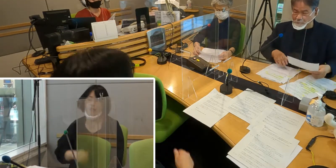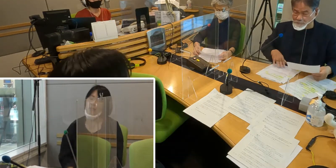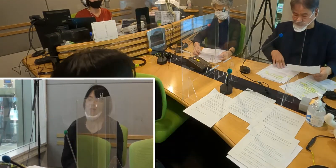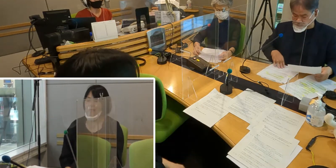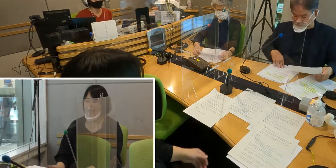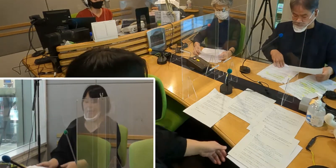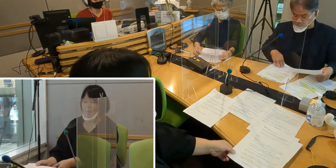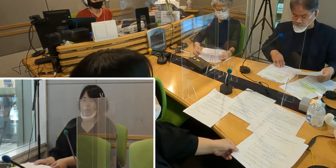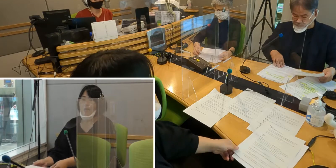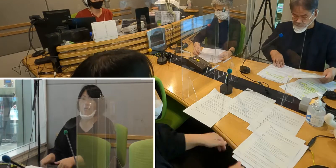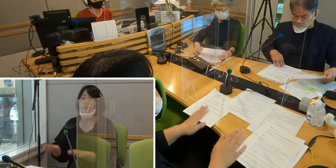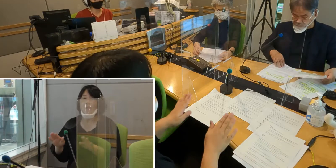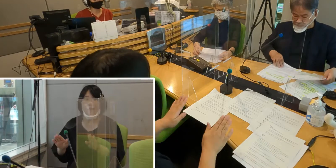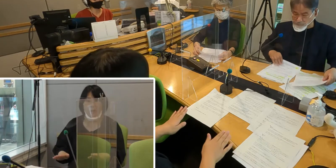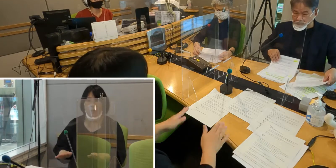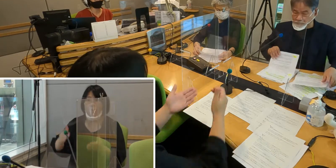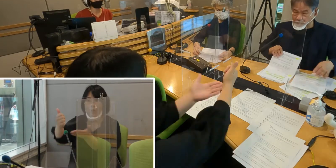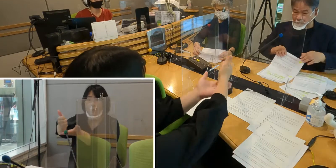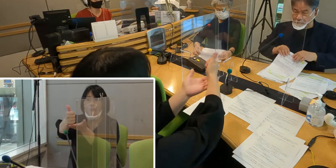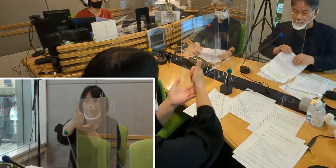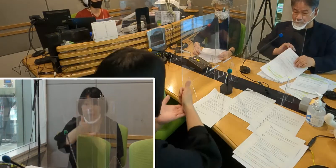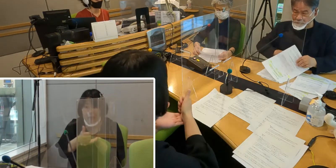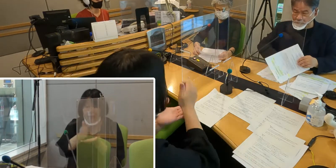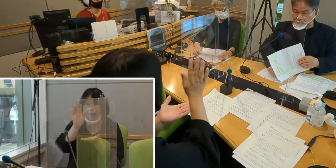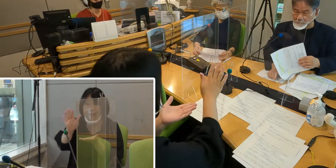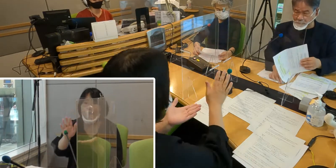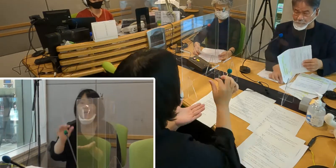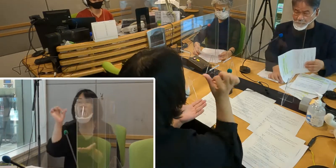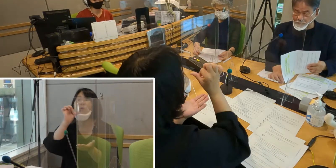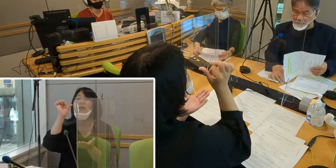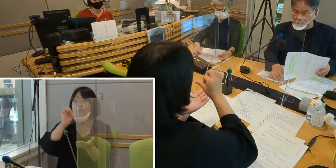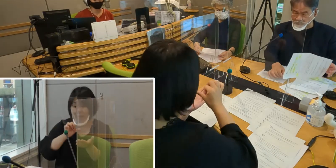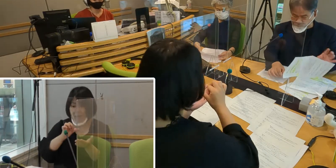スタジオにはゲストをお迎えしています、 ご紹介していきましょう。